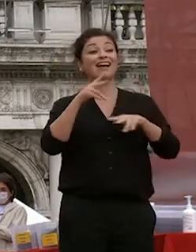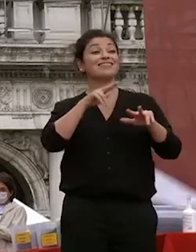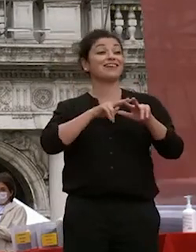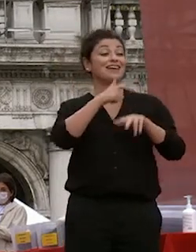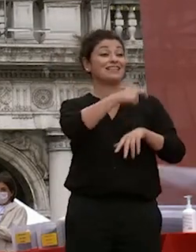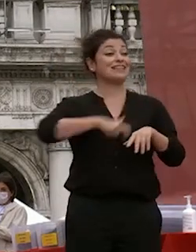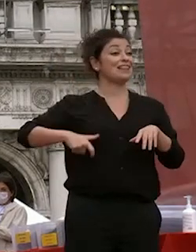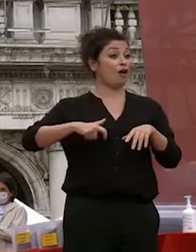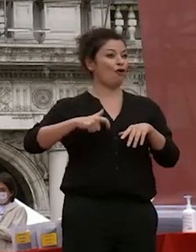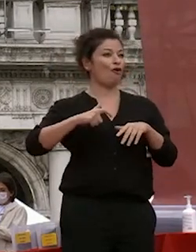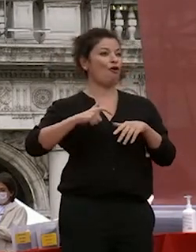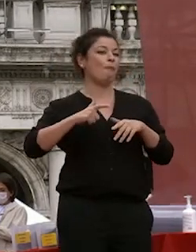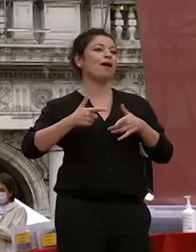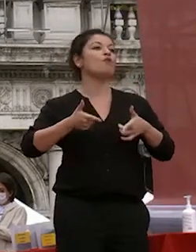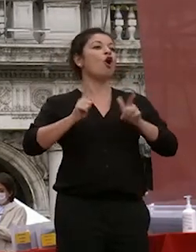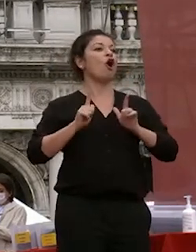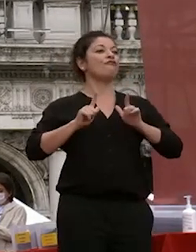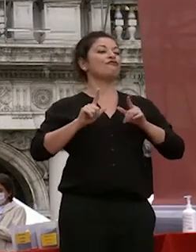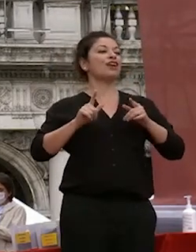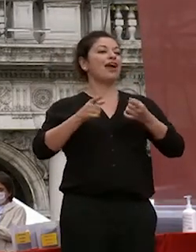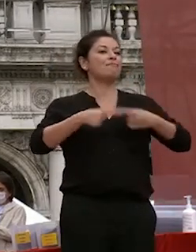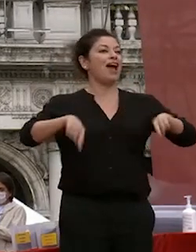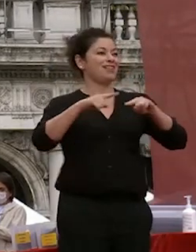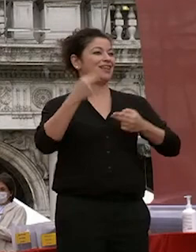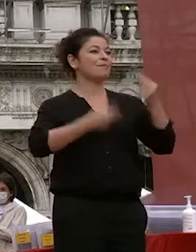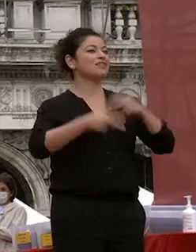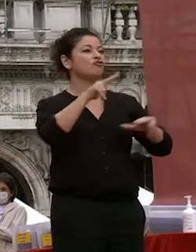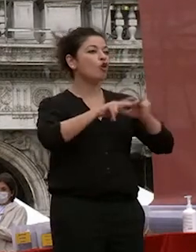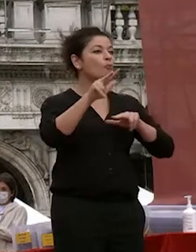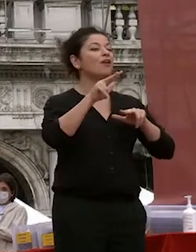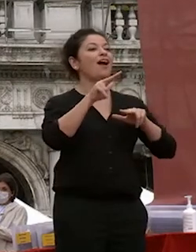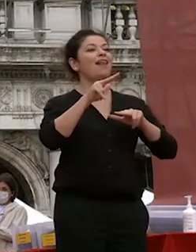ci concede la piazza ami sessione comunale il sindaco appena rieletto a